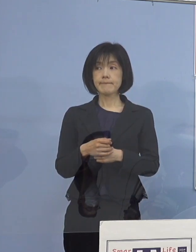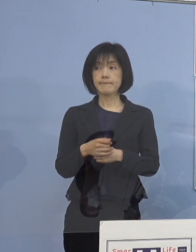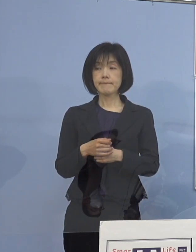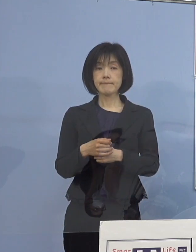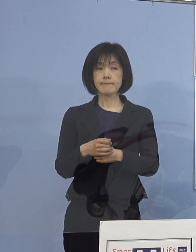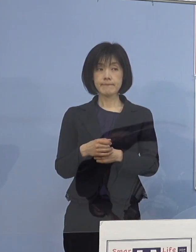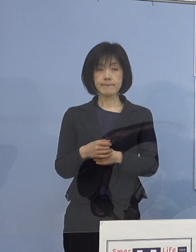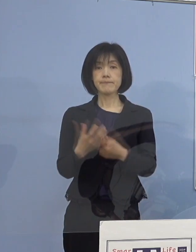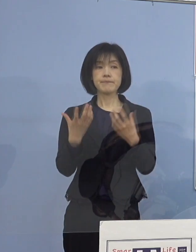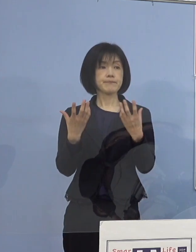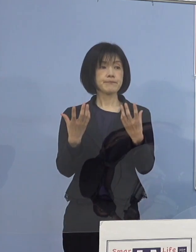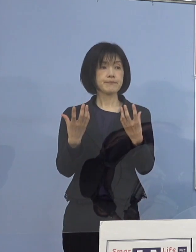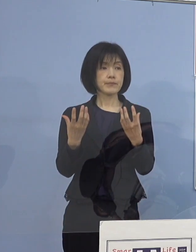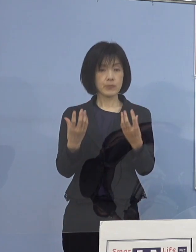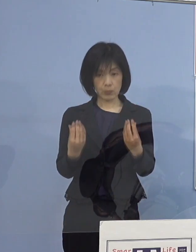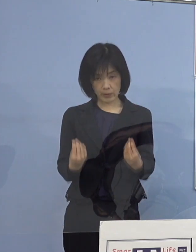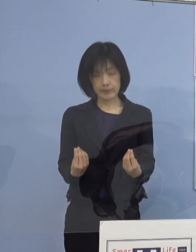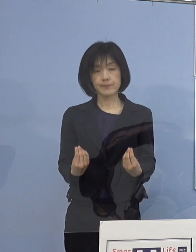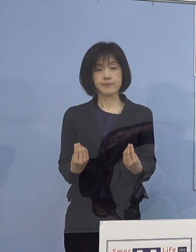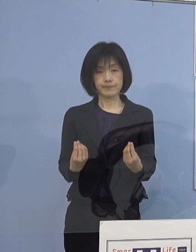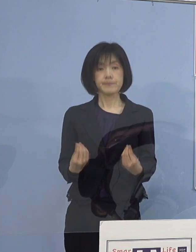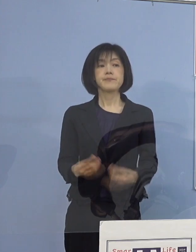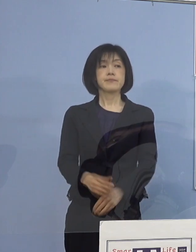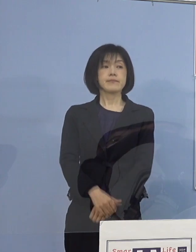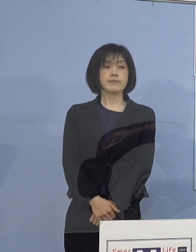（知事） はい、それではよろしくお願いいたします